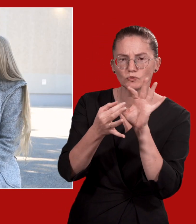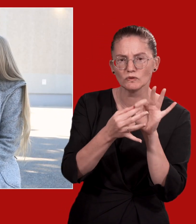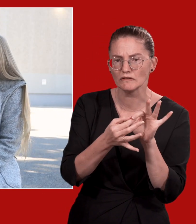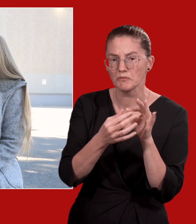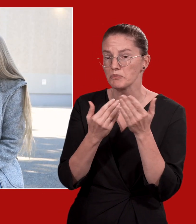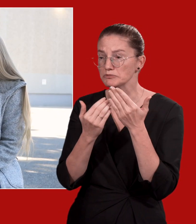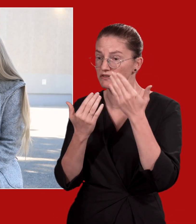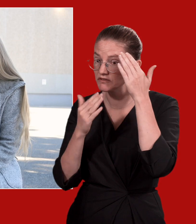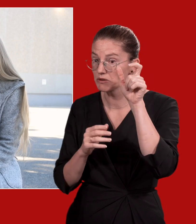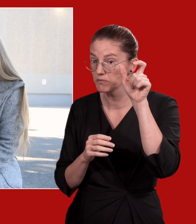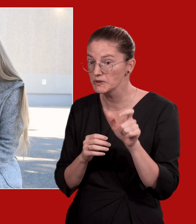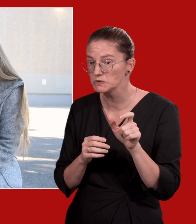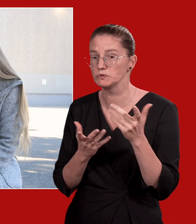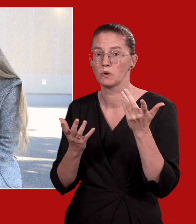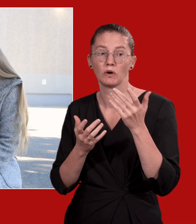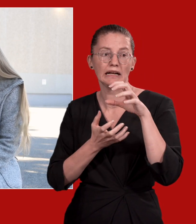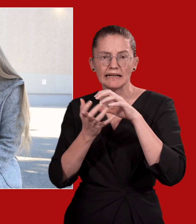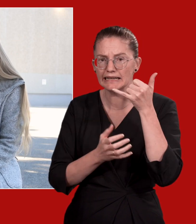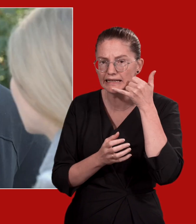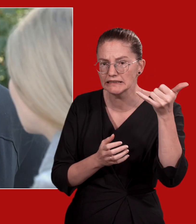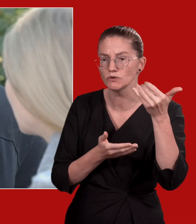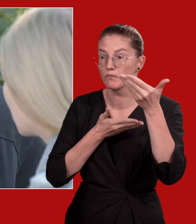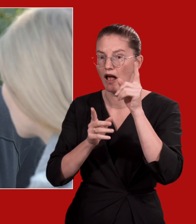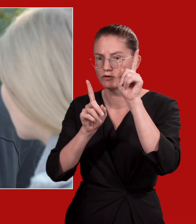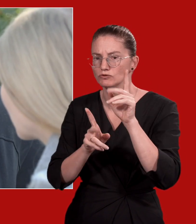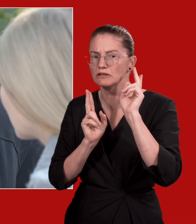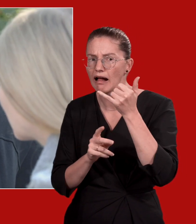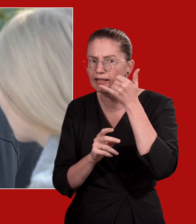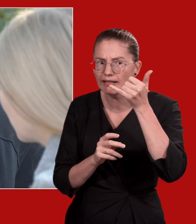Das können andere Vertrauenspersonen sein, aber auch Krisenhotlines